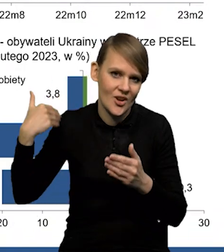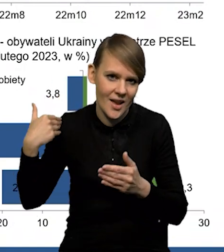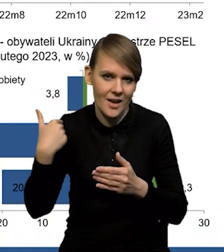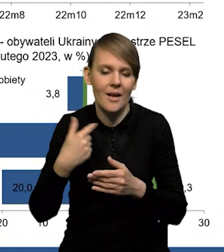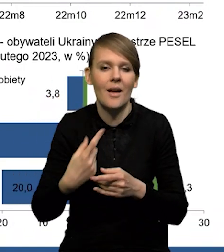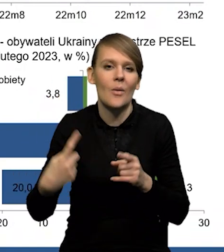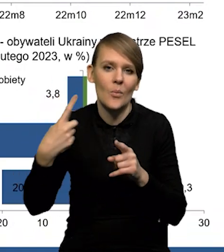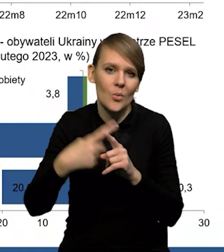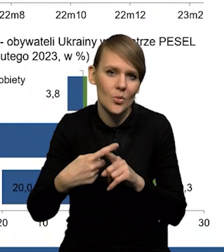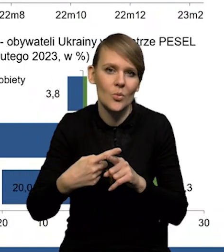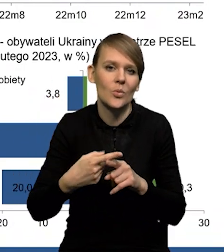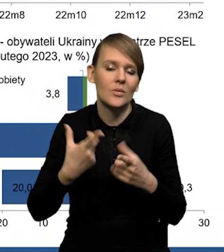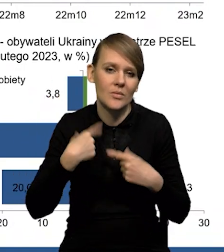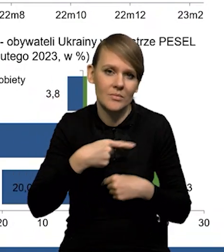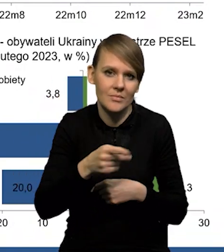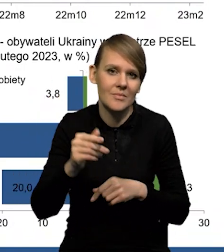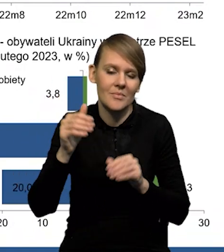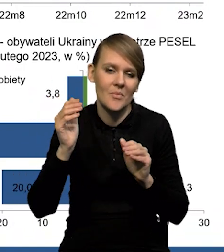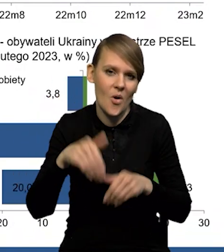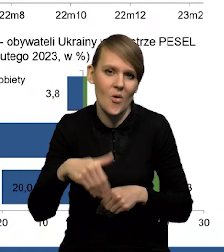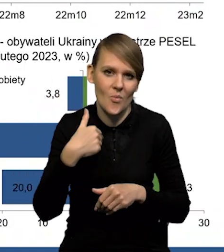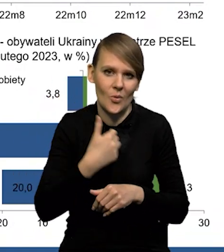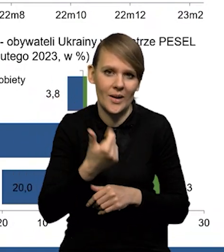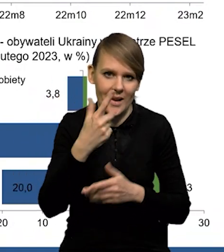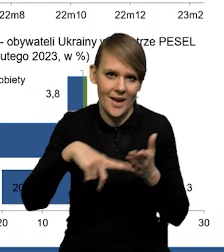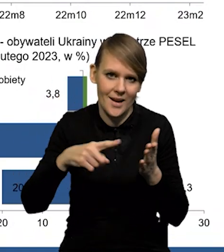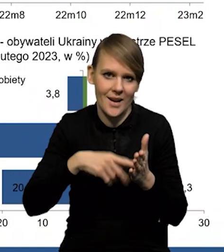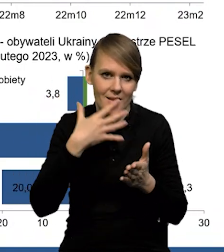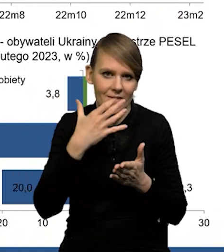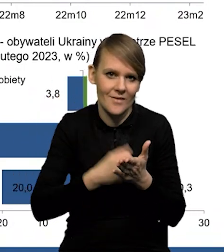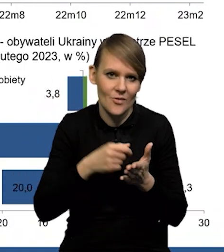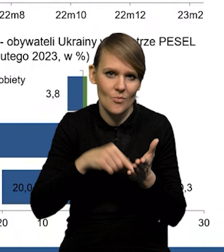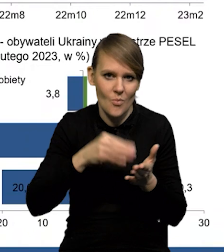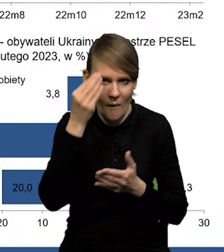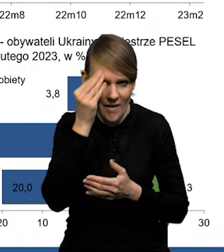Plus niektóre osoby mogą kilkakrotnie wykorzystywać te powiadomienia.